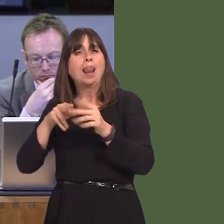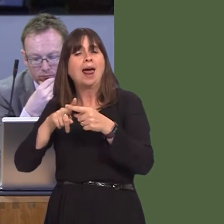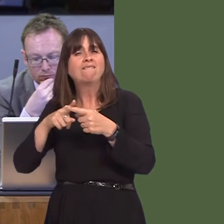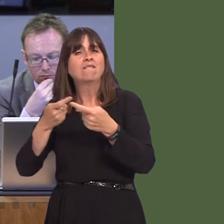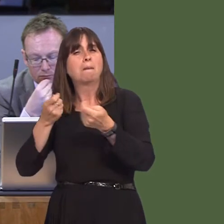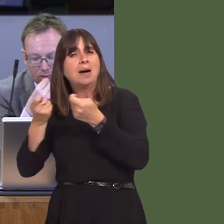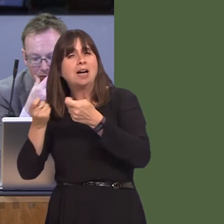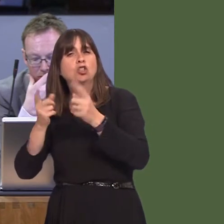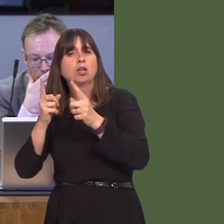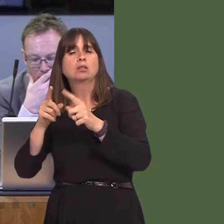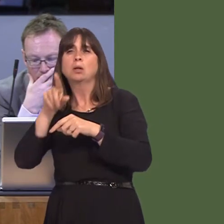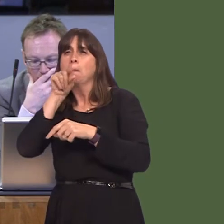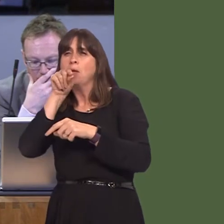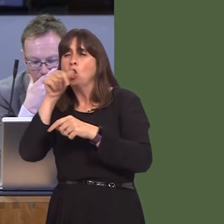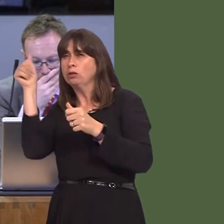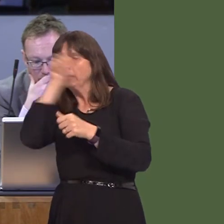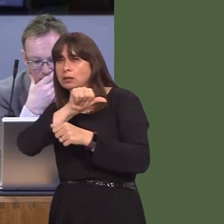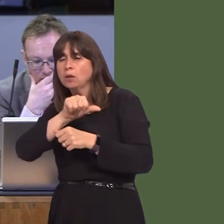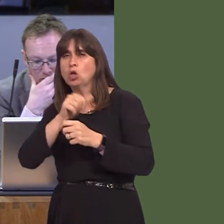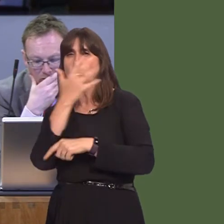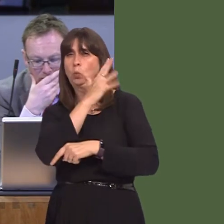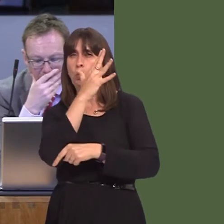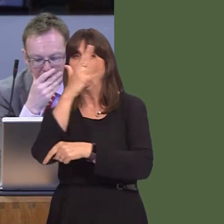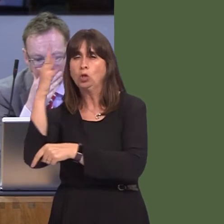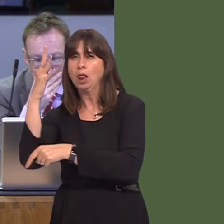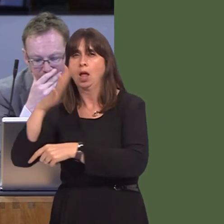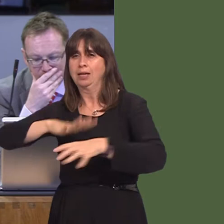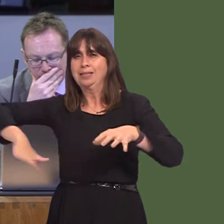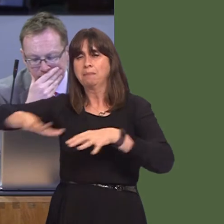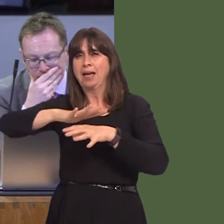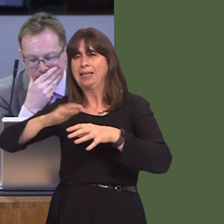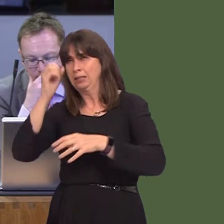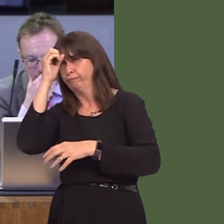their ornithologist, woodland and spatial ecologists, recreation, health and well-being